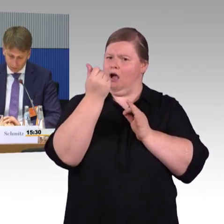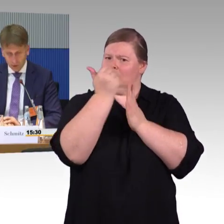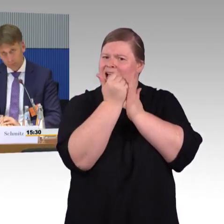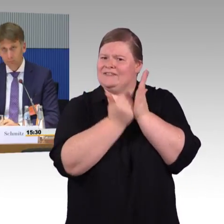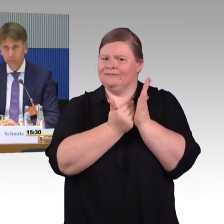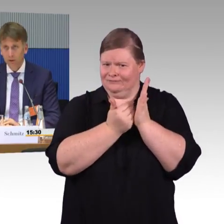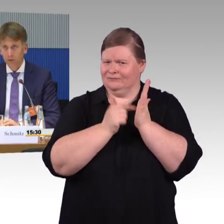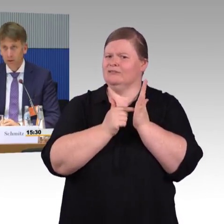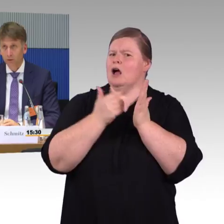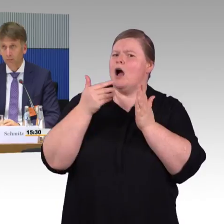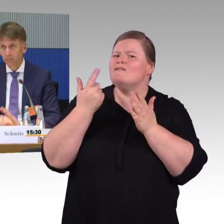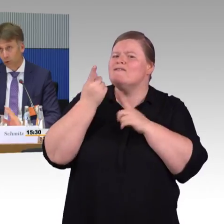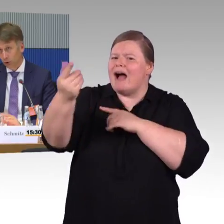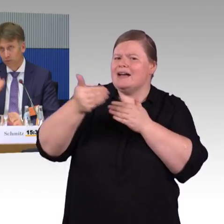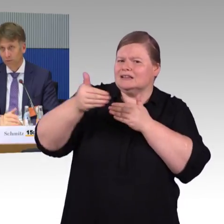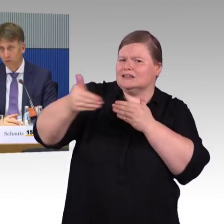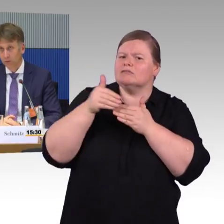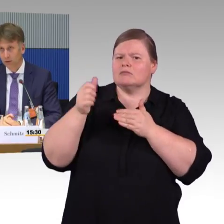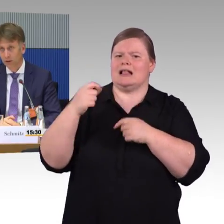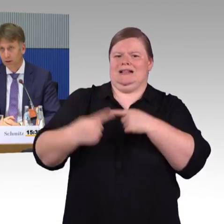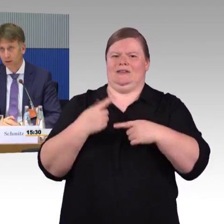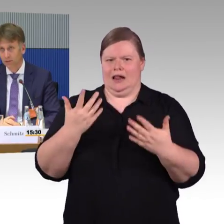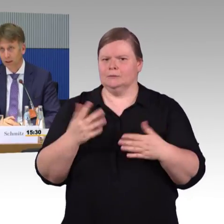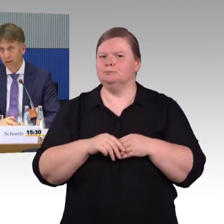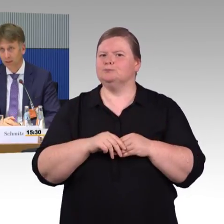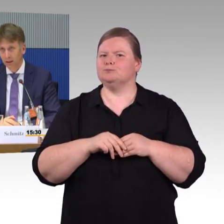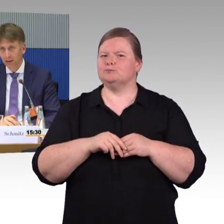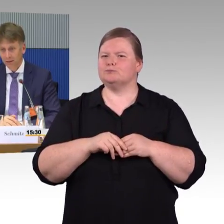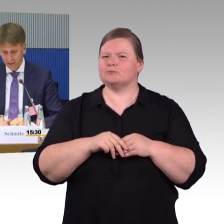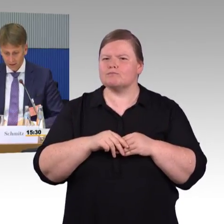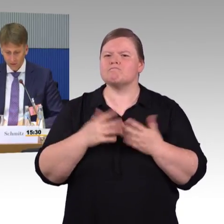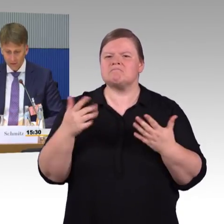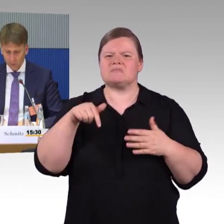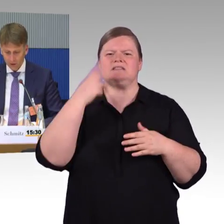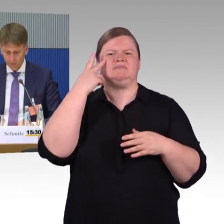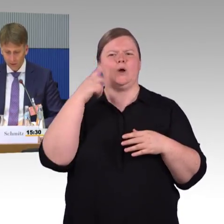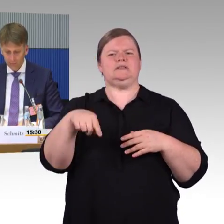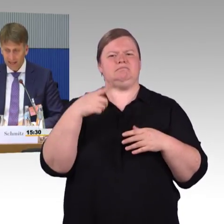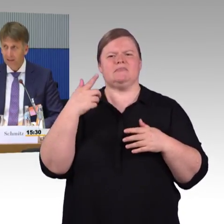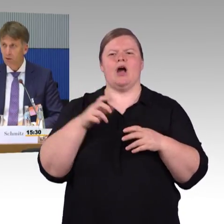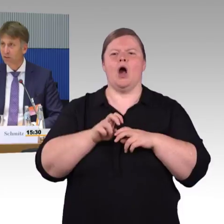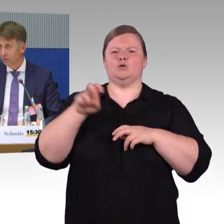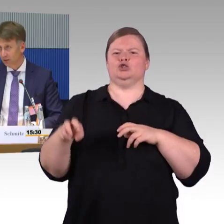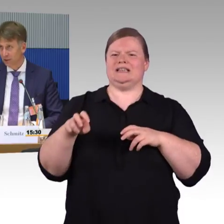Ja, das eigentlich zu dem Punkt. Ich hoffe, das war so Ihre Frage. Dann hätte ich gerne noch zwei Punkte, die ich noch so anmerken möchte.